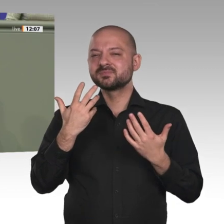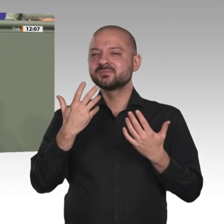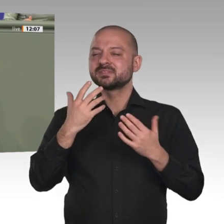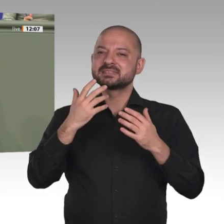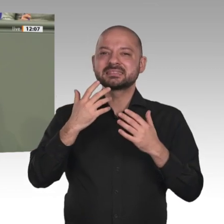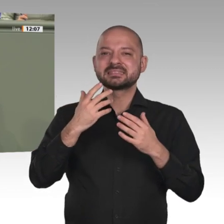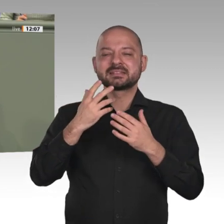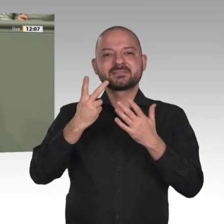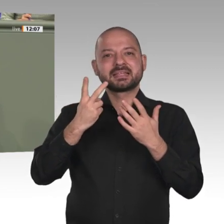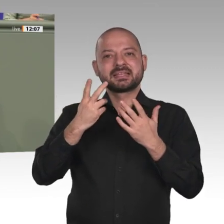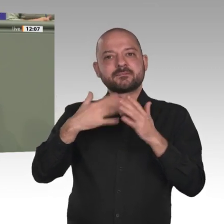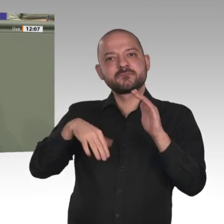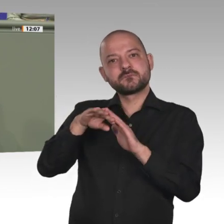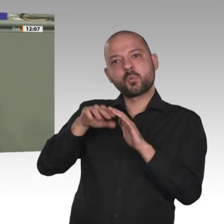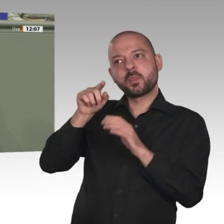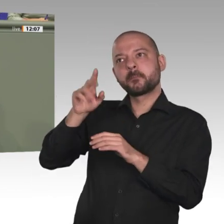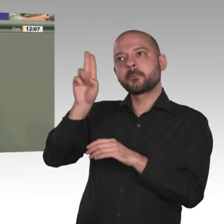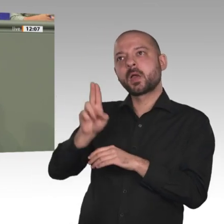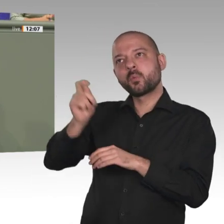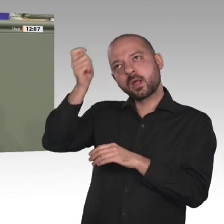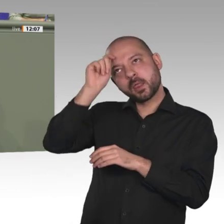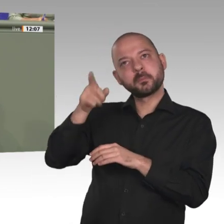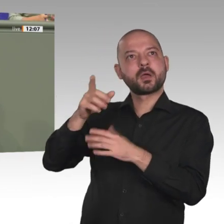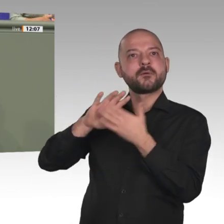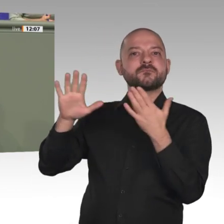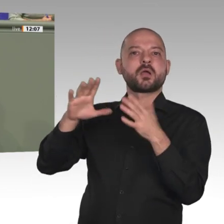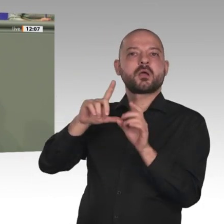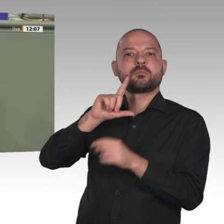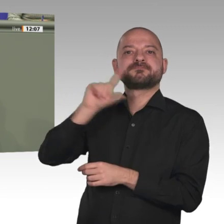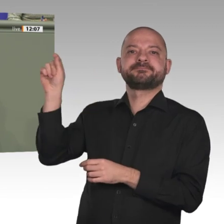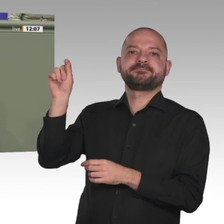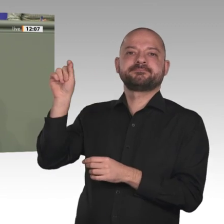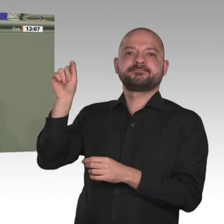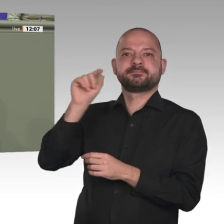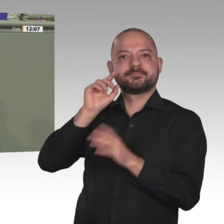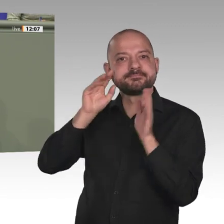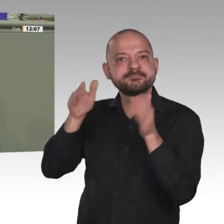Chance, die gesamte Region am Horn von Afrika zu stabilisieren. Diese historische Chance